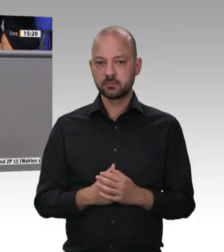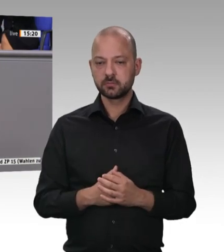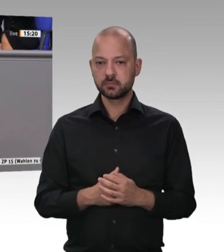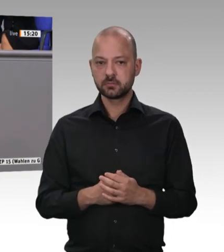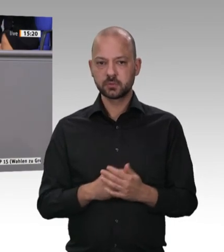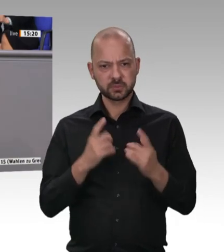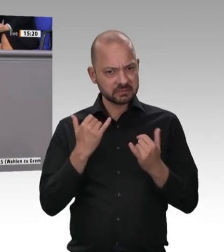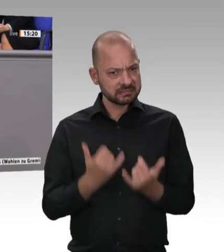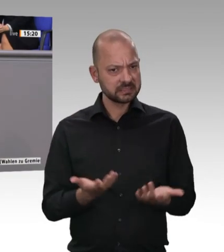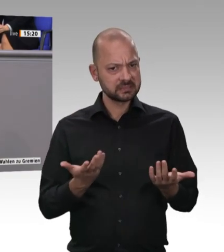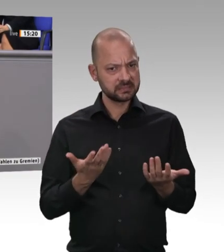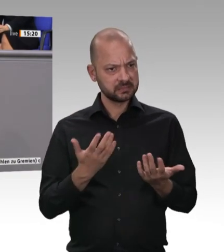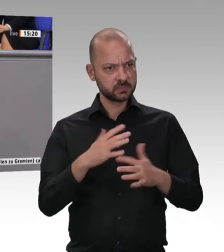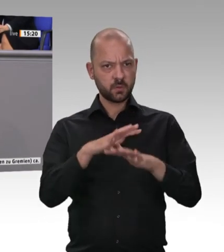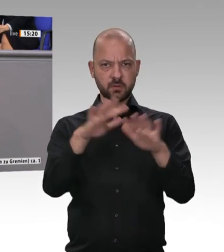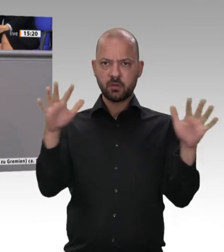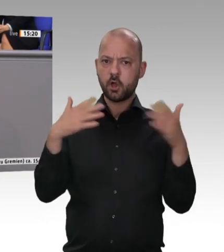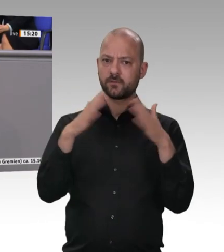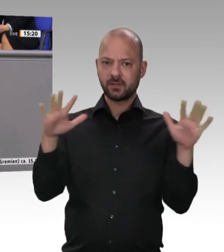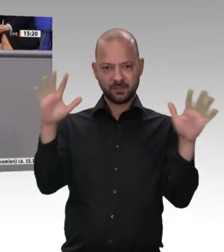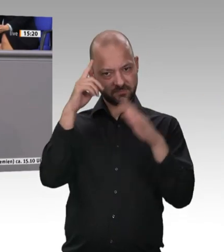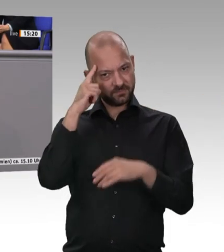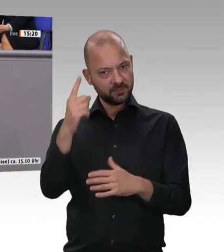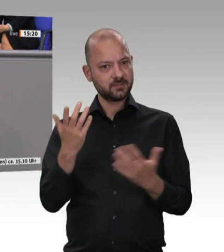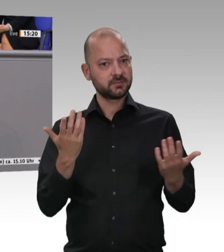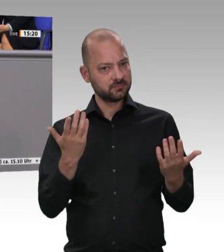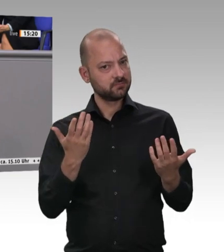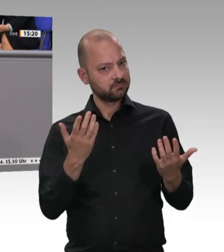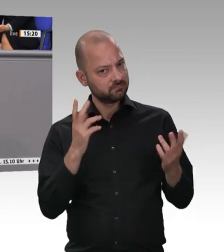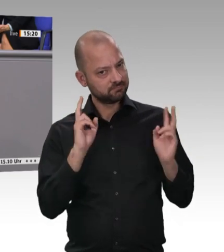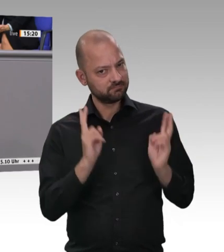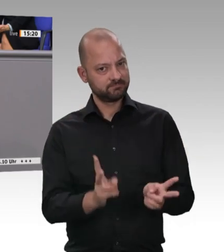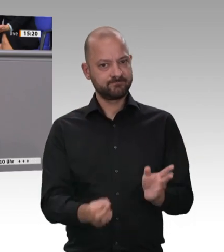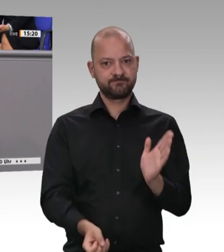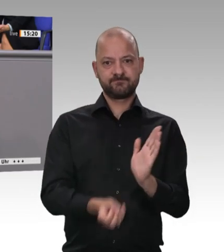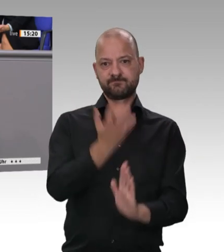eine breite Übereinstimmung darüber, dass Schluss sein muss mit Ausbeutung in dieser